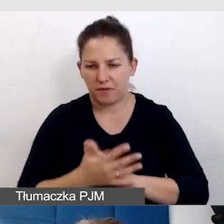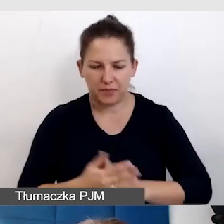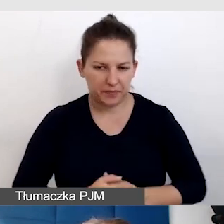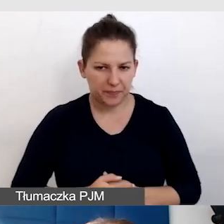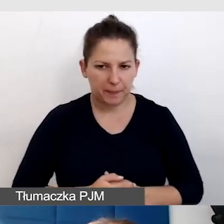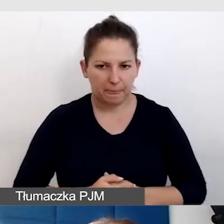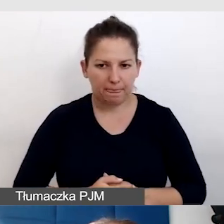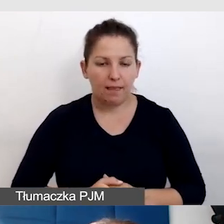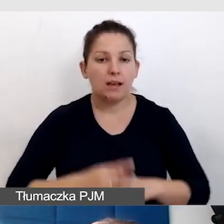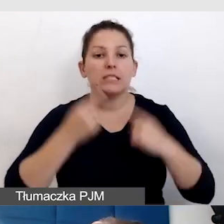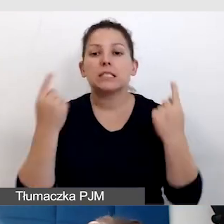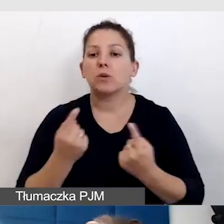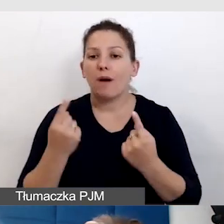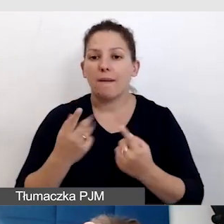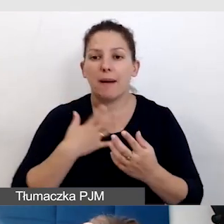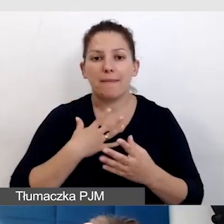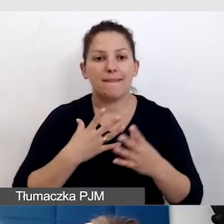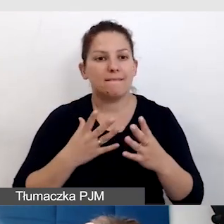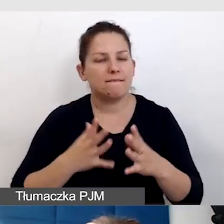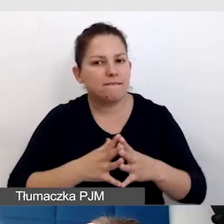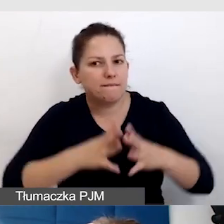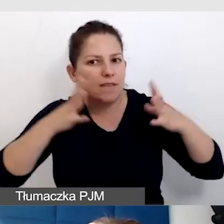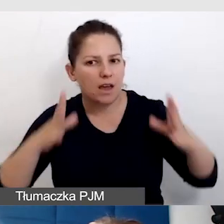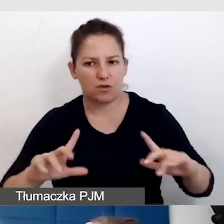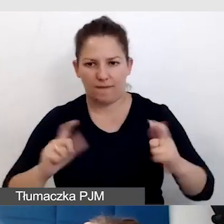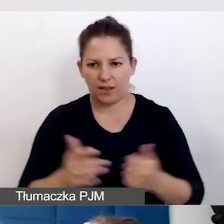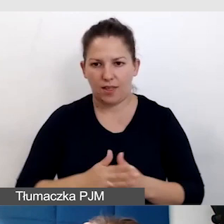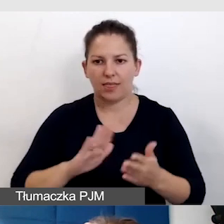W sytuacji, gdzie mamy większe wydarzenia, np. na Śląskim Festiwalu Nauki,